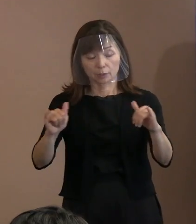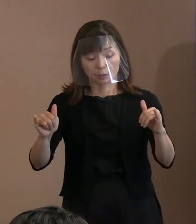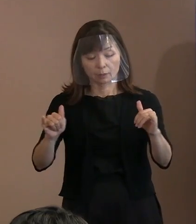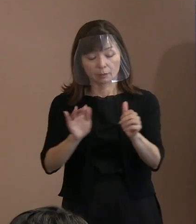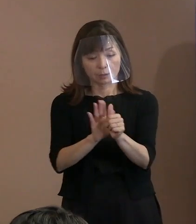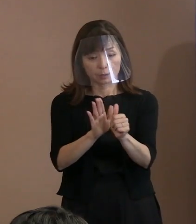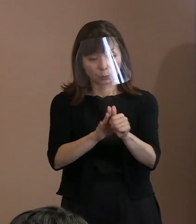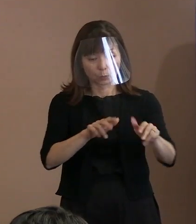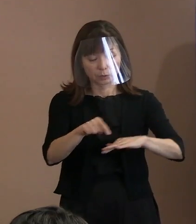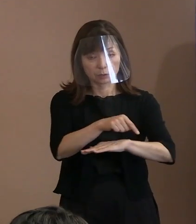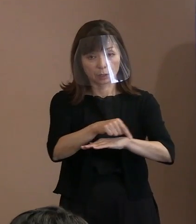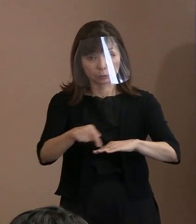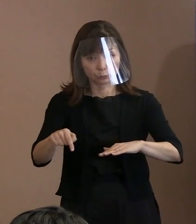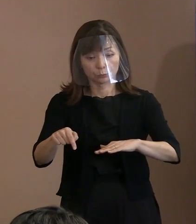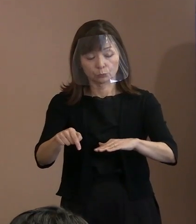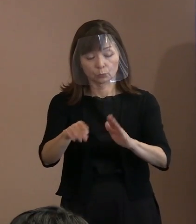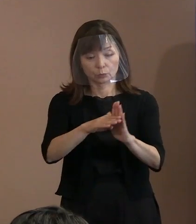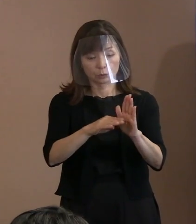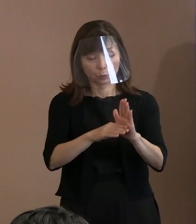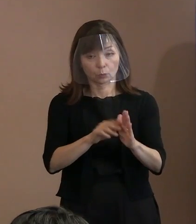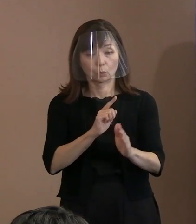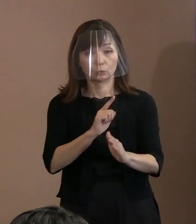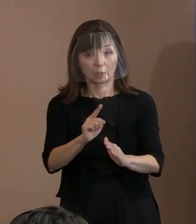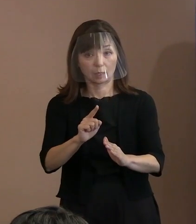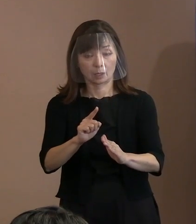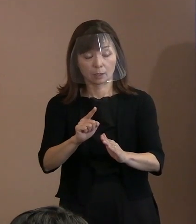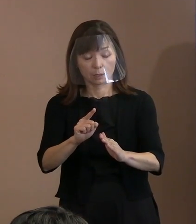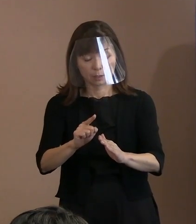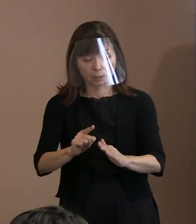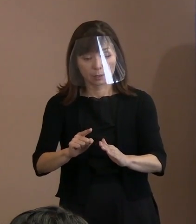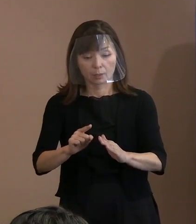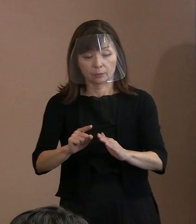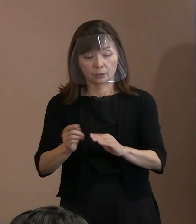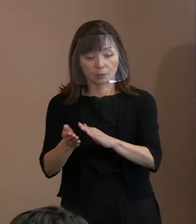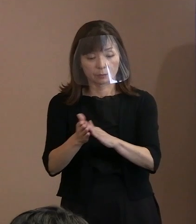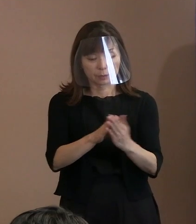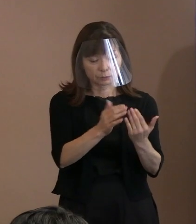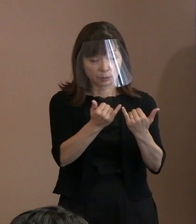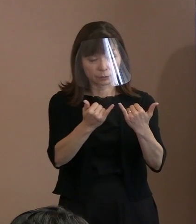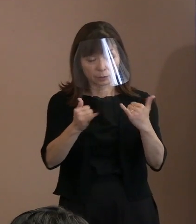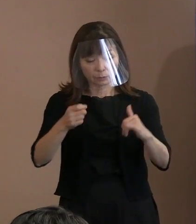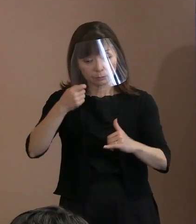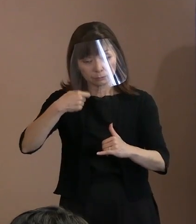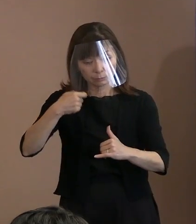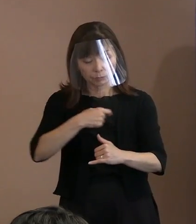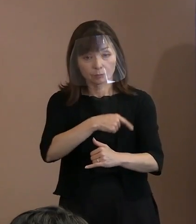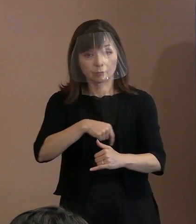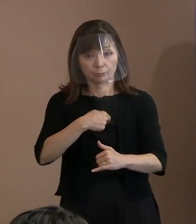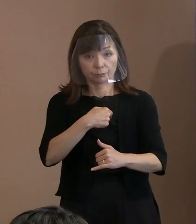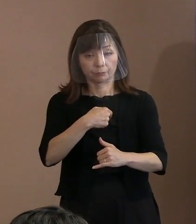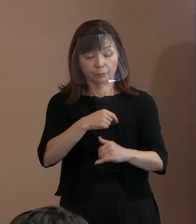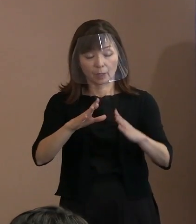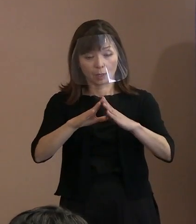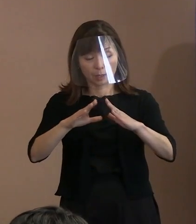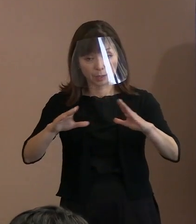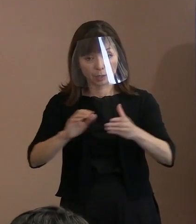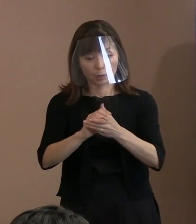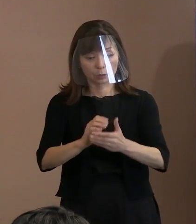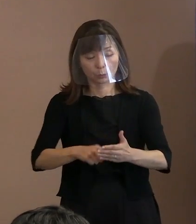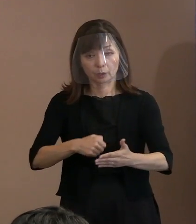原爆犠牲者への哀悼の意､ 平和への決意の6つを盛り込んでおります｡